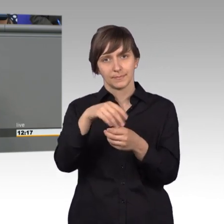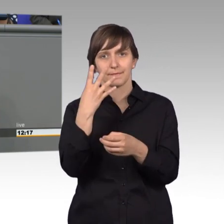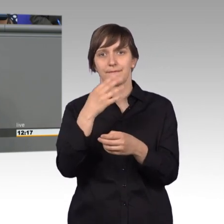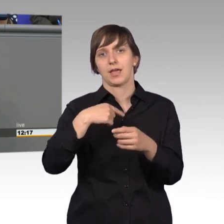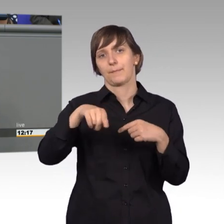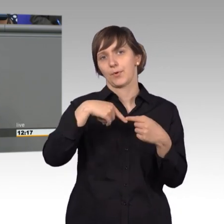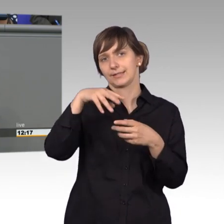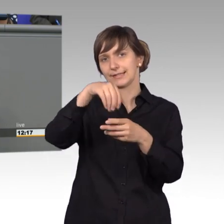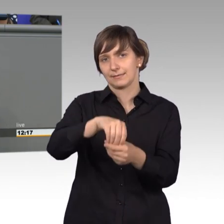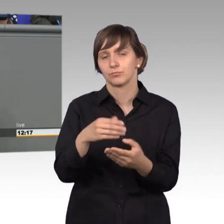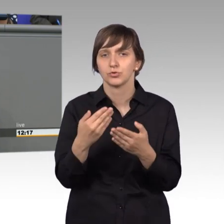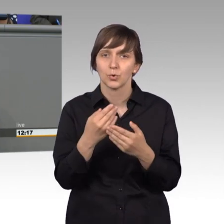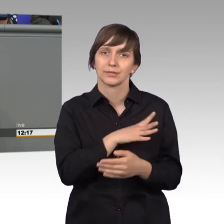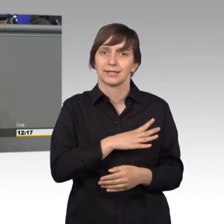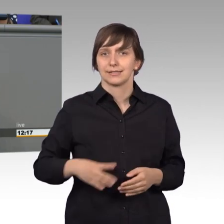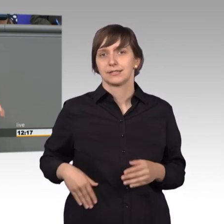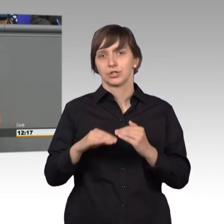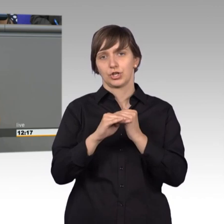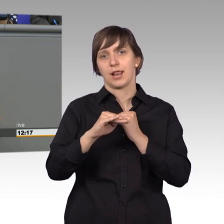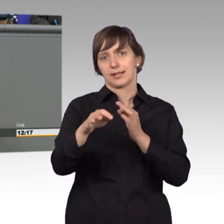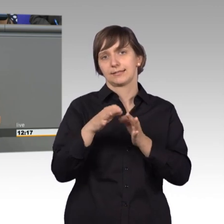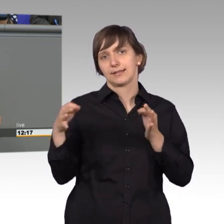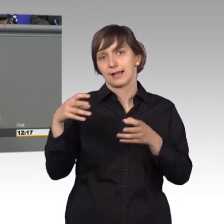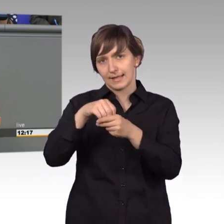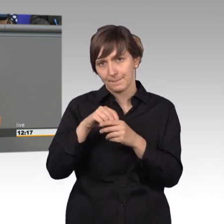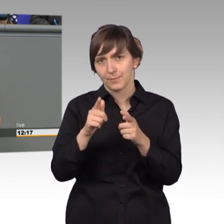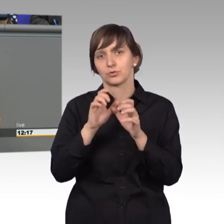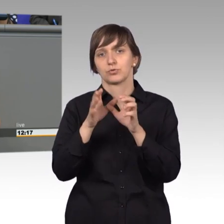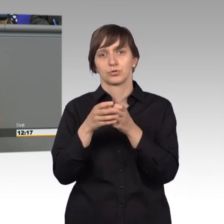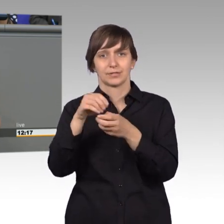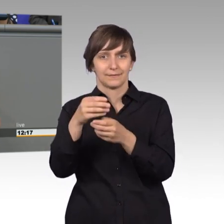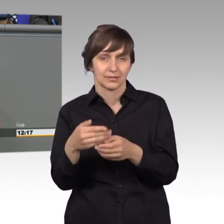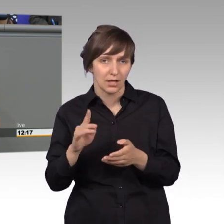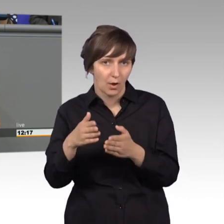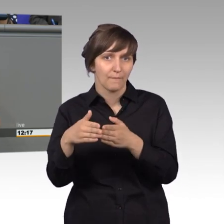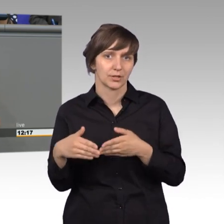Landtag im Petitionsausschuss, kenne die Arbeit. Und da kenne ich auch Fraktion Bündnis 90/Die Grünen, die habe ich ja besonders gern.